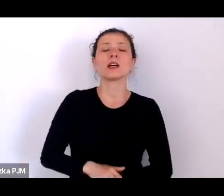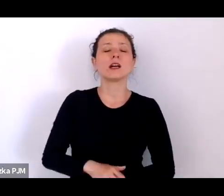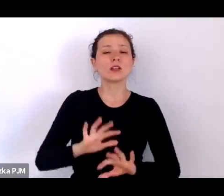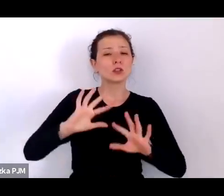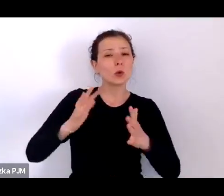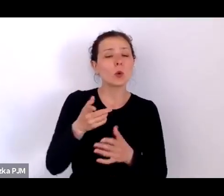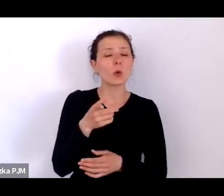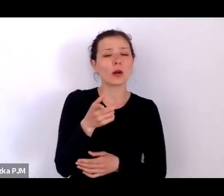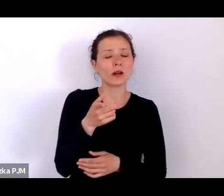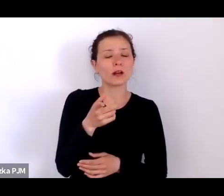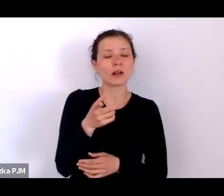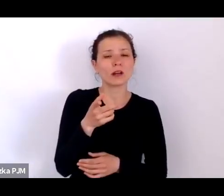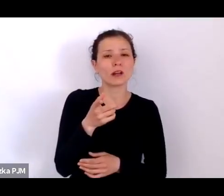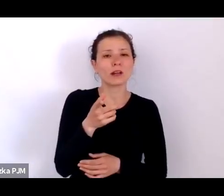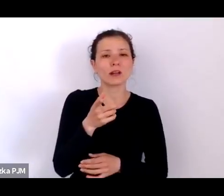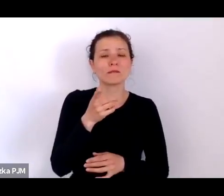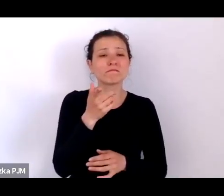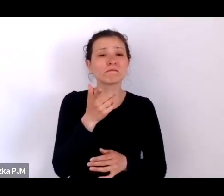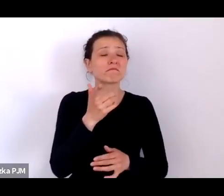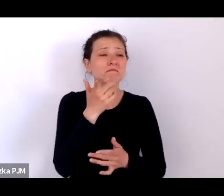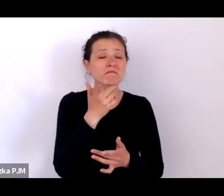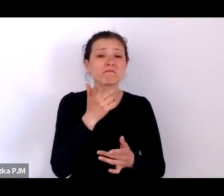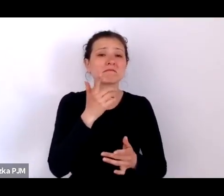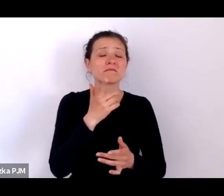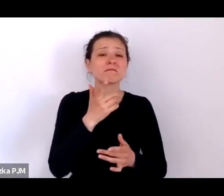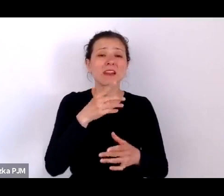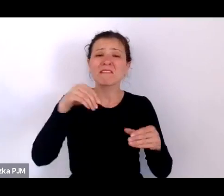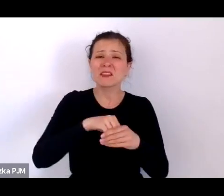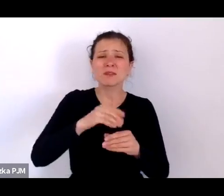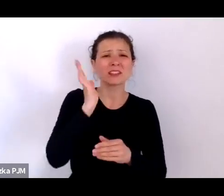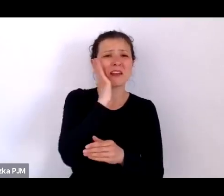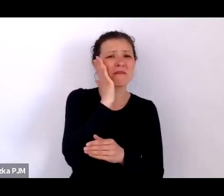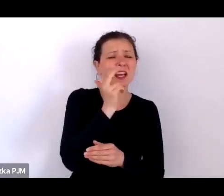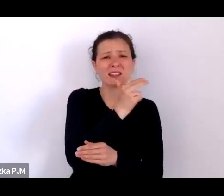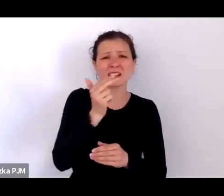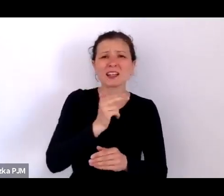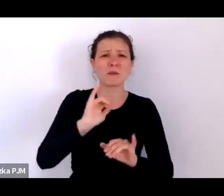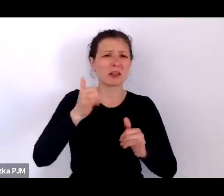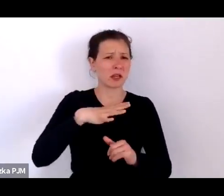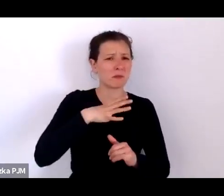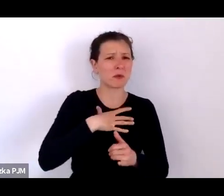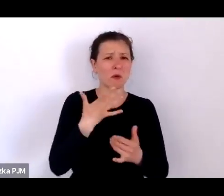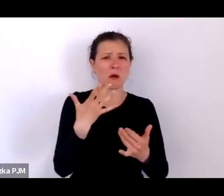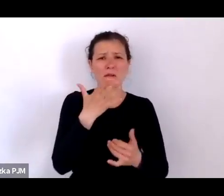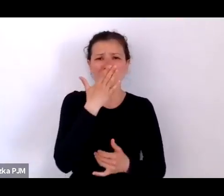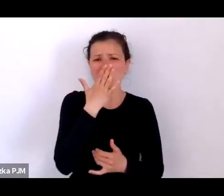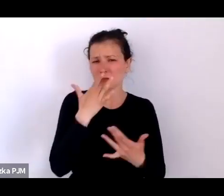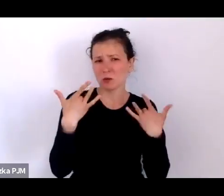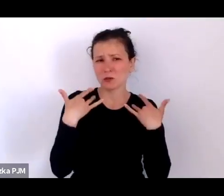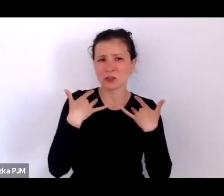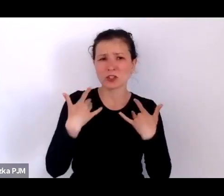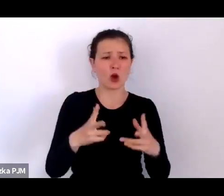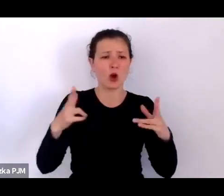bardzo poruszającej też wiedzy na temat tego, jak żyli ludzie w XX leciu międzywojennym